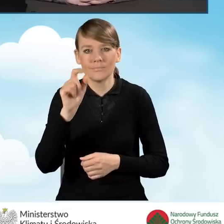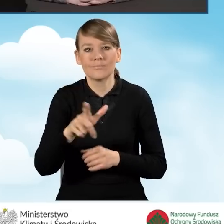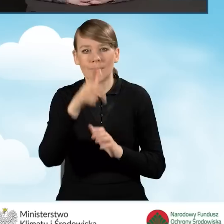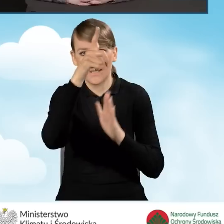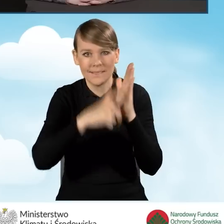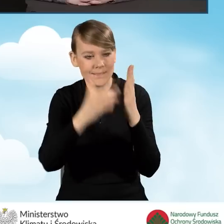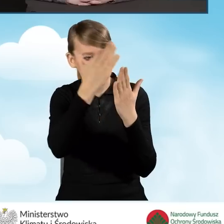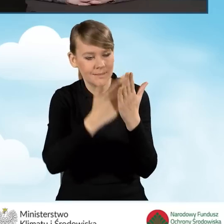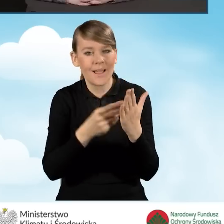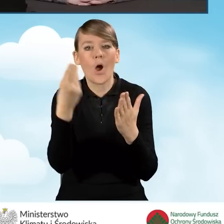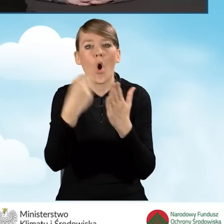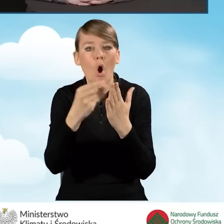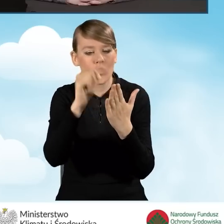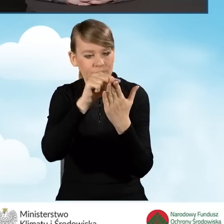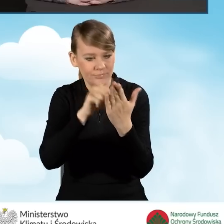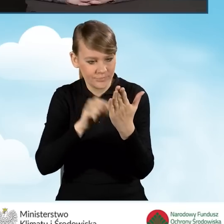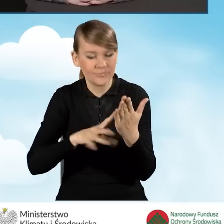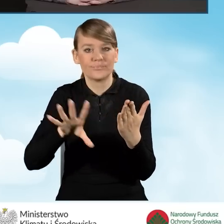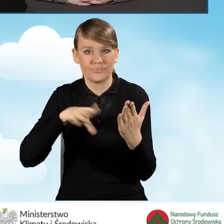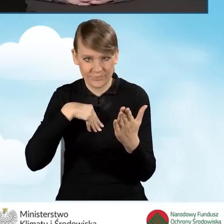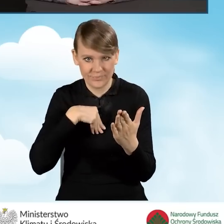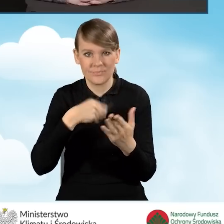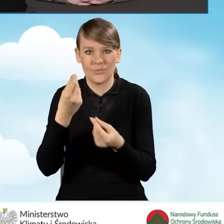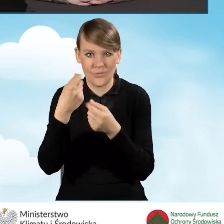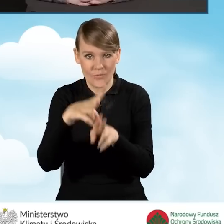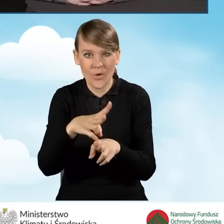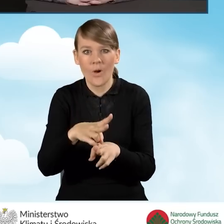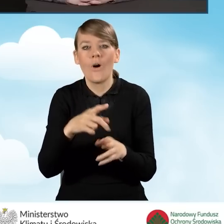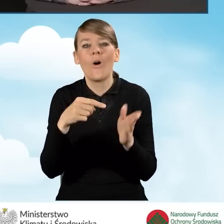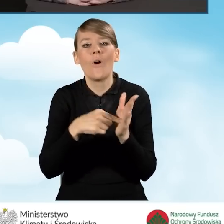który jest załącznikiem do porozumienia.